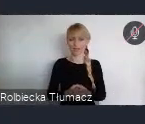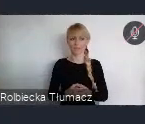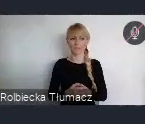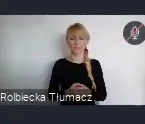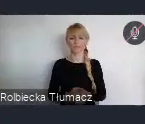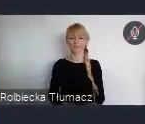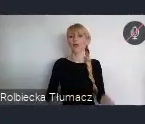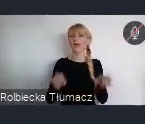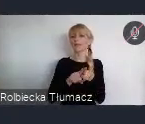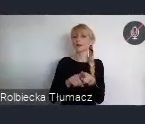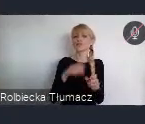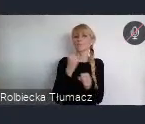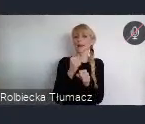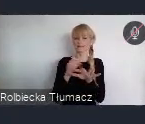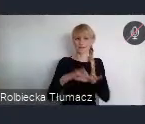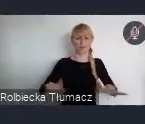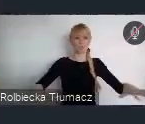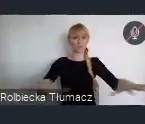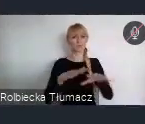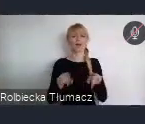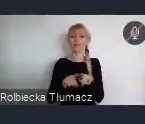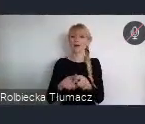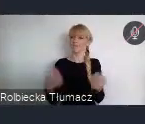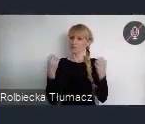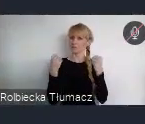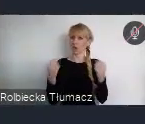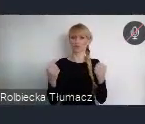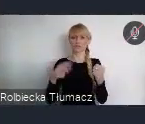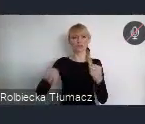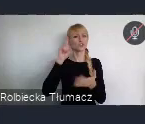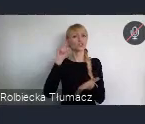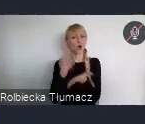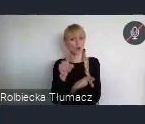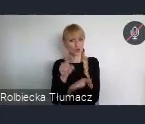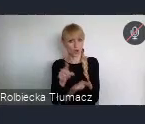oraz wzmocnienie zdolności rozwojowych miast i miejskich obszarów funkcjonalnych.